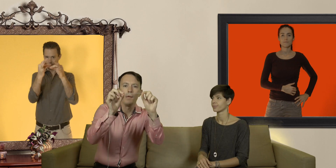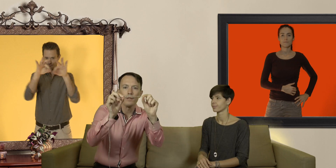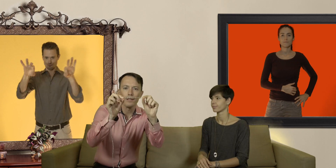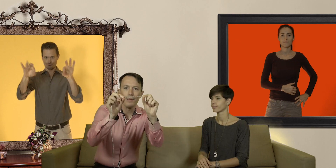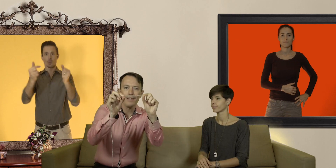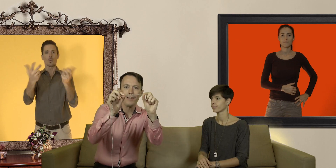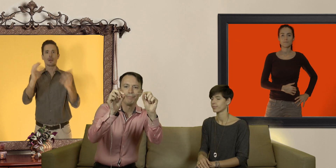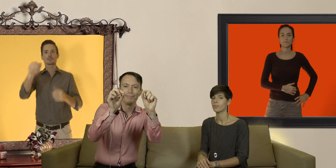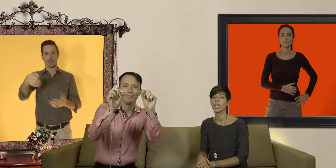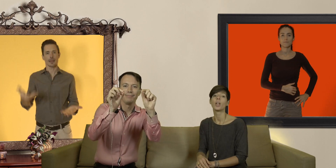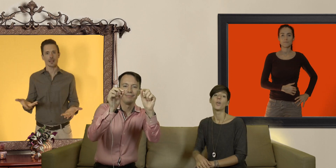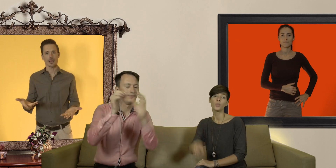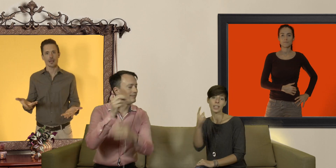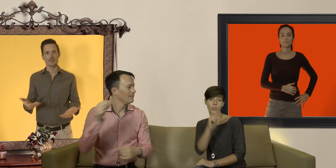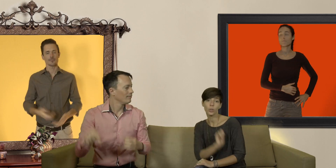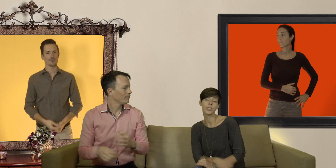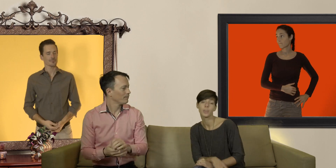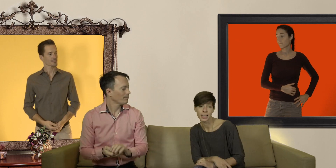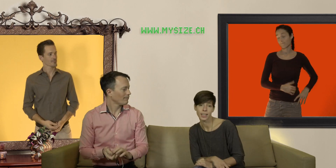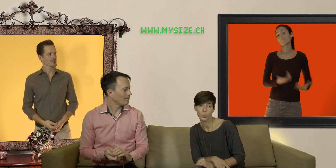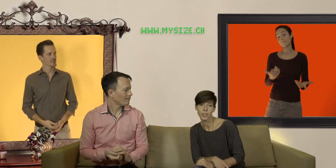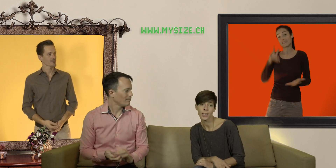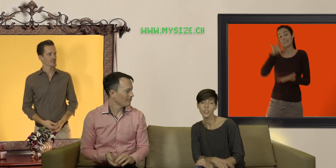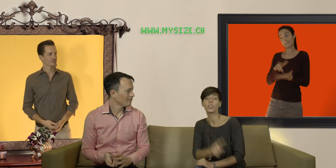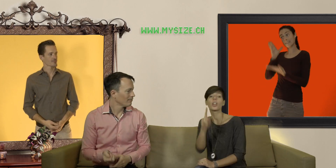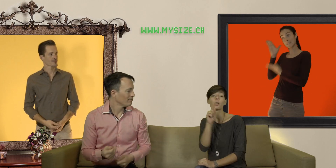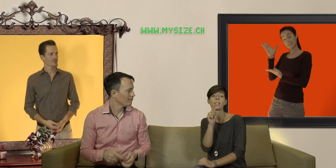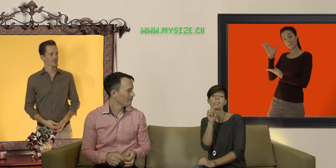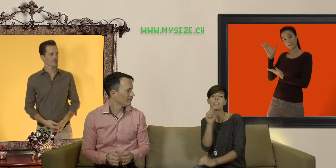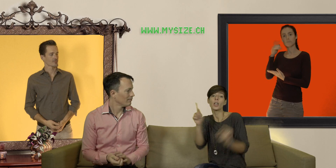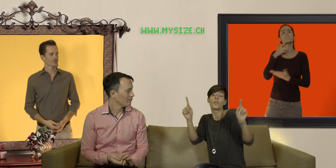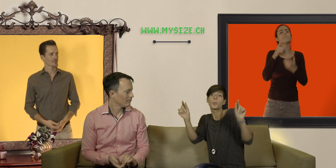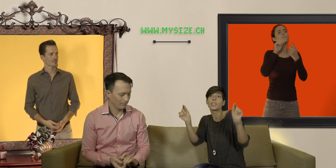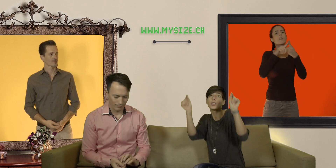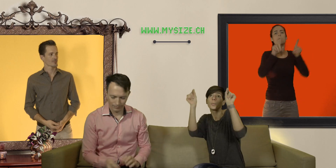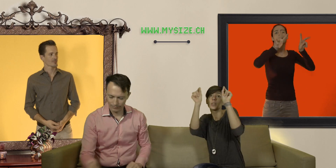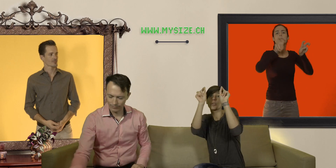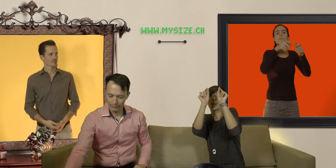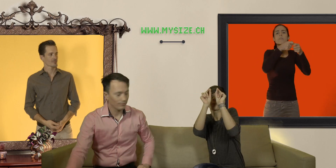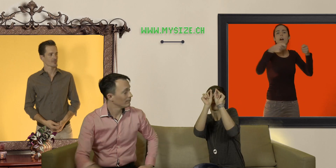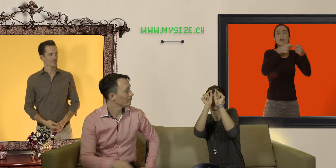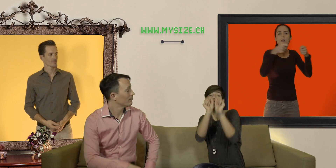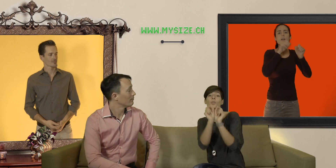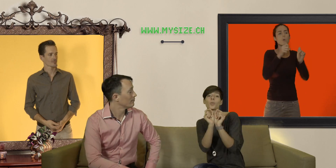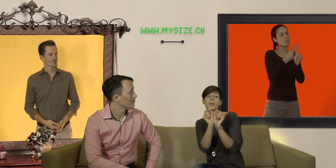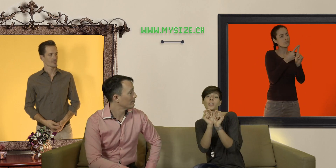combien de centimètres ça fait vous allez sur le site mysize.ch dans la rubrique taille vous prenez les deux petits curseurs pour amener sur la bonne taille